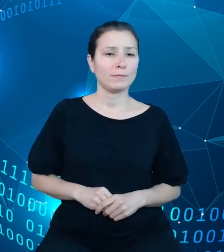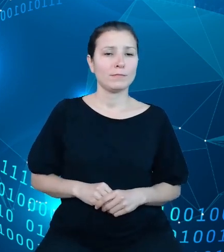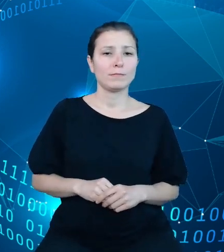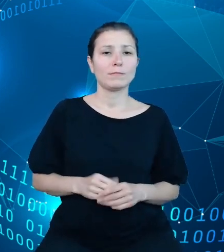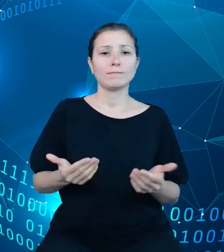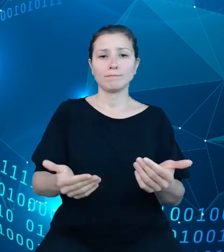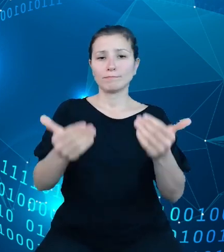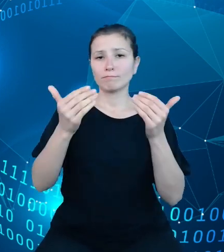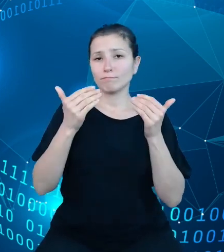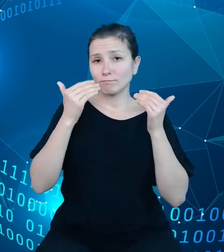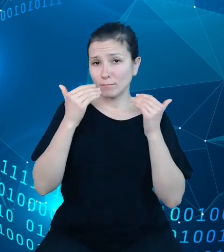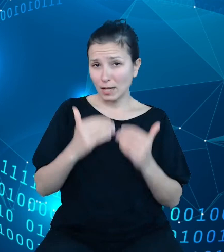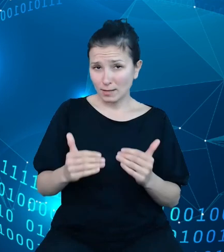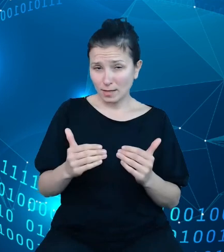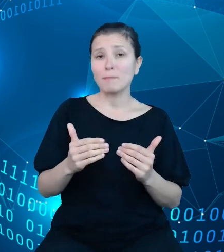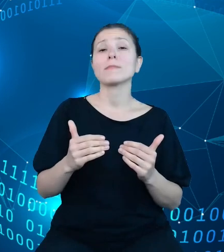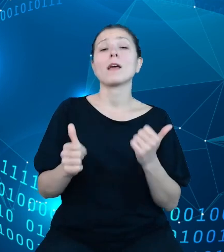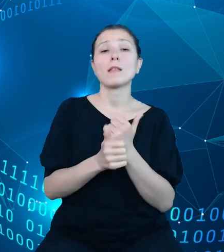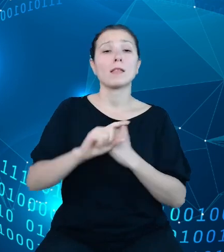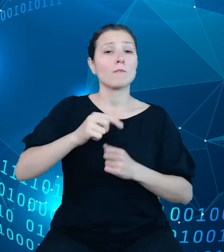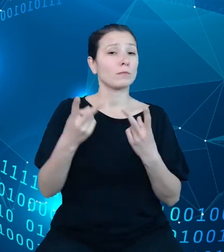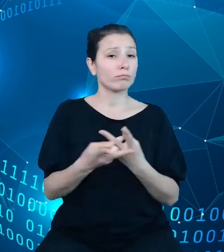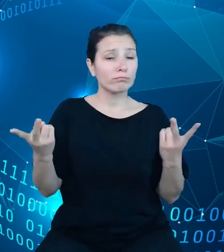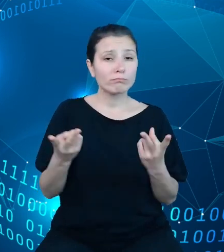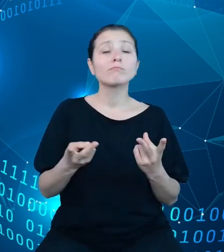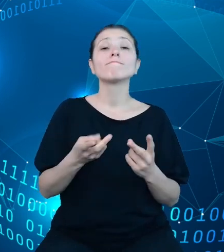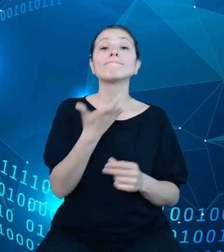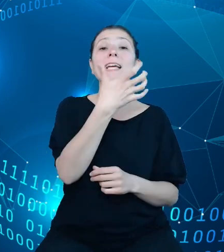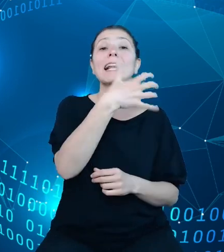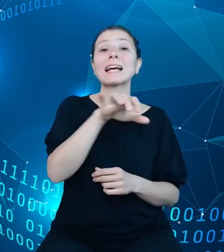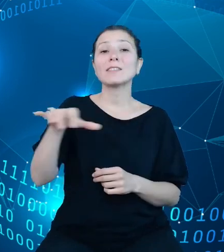wymiarem jest klasyfikacja budżetowa, której struktura za pomocą narzędzi